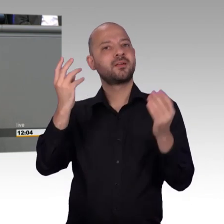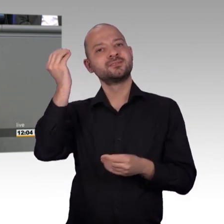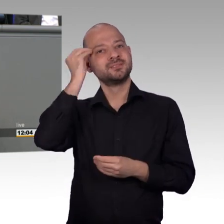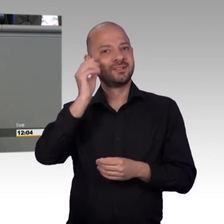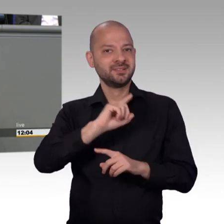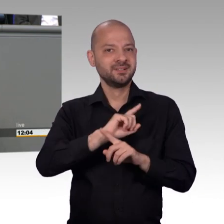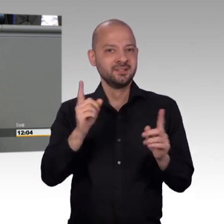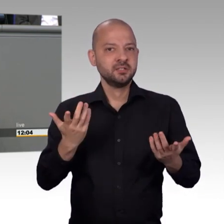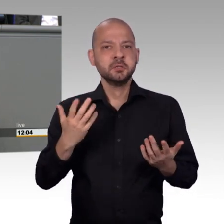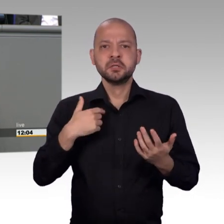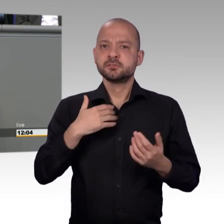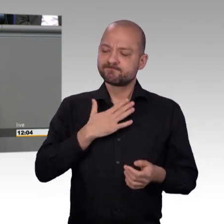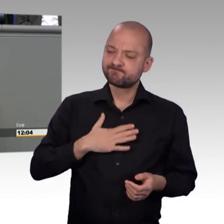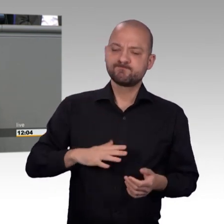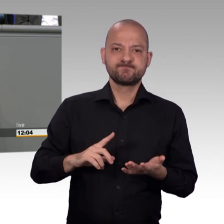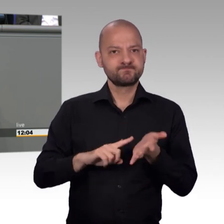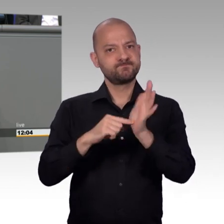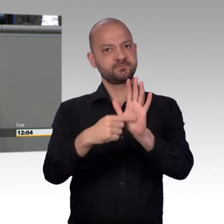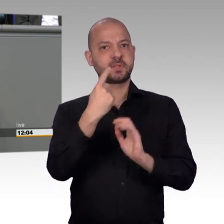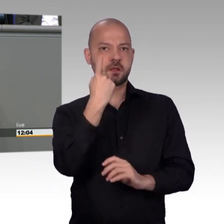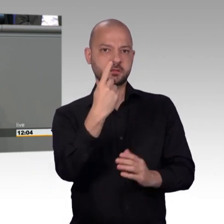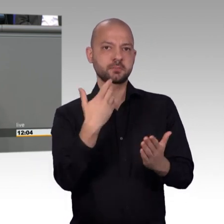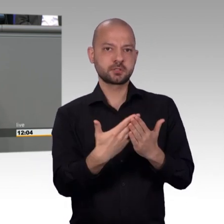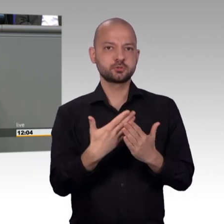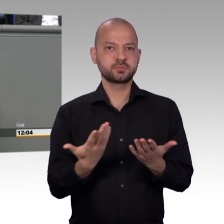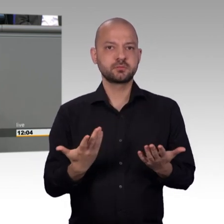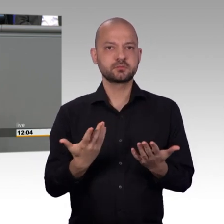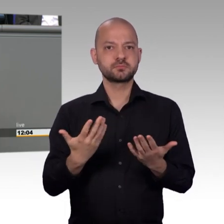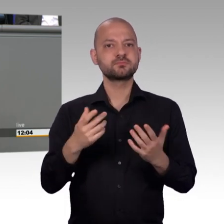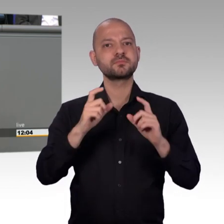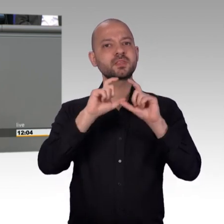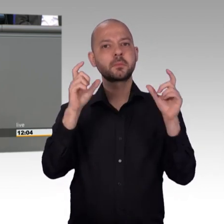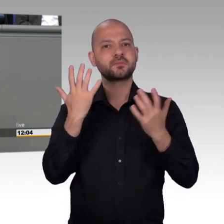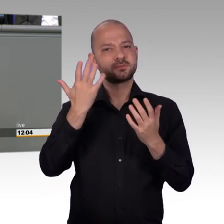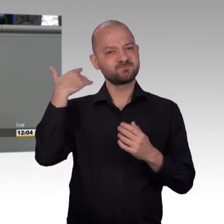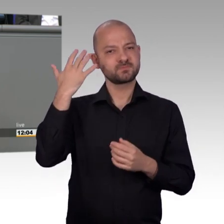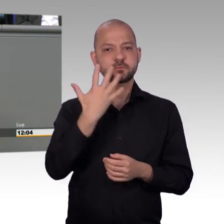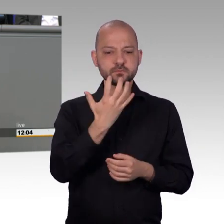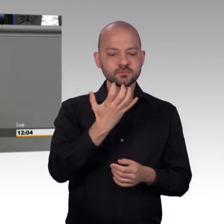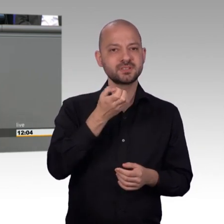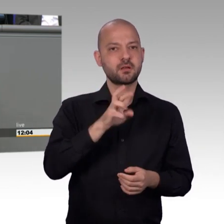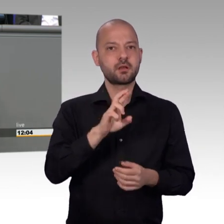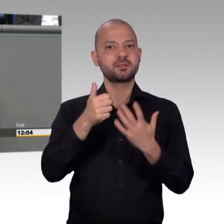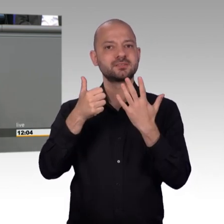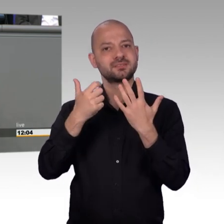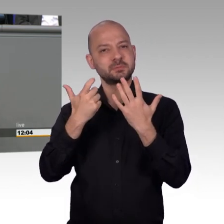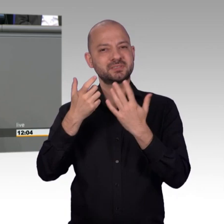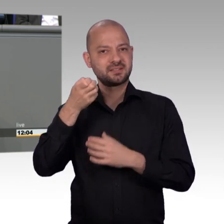aber auch in Heimen der Behindertenhilfe und Psychiatrie, ja, die gequält, geschlagen wurden, tagelang eingesperrt,